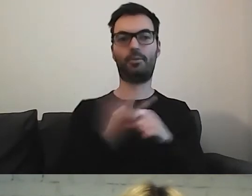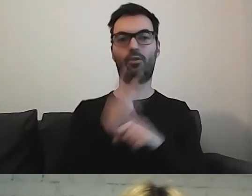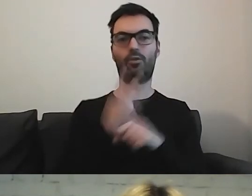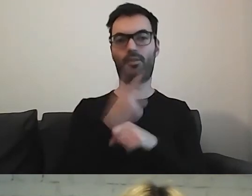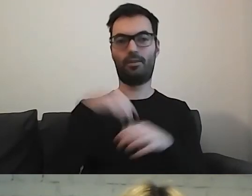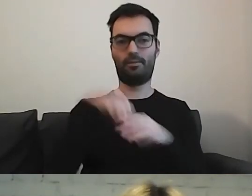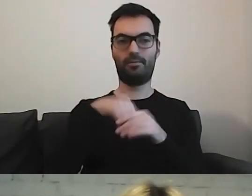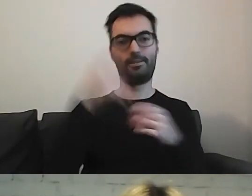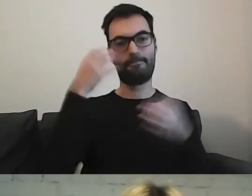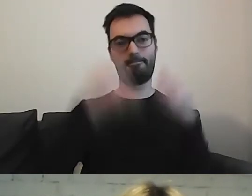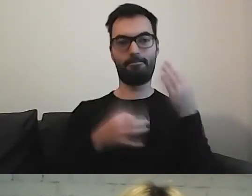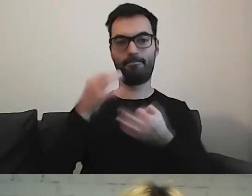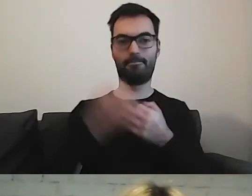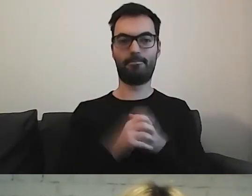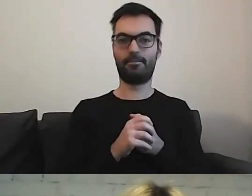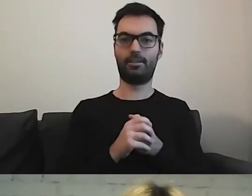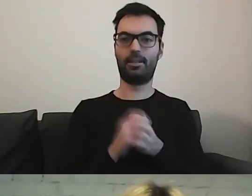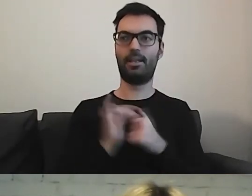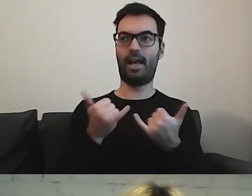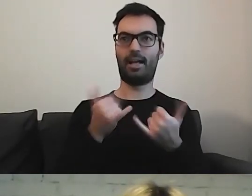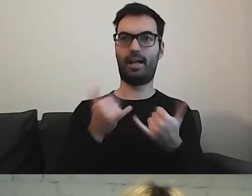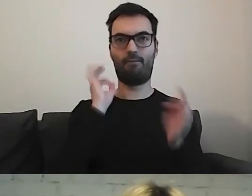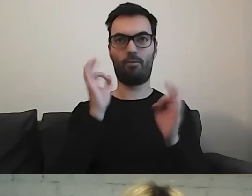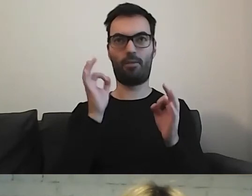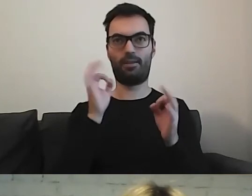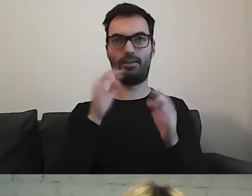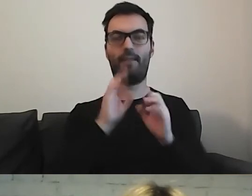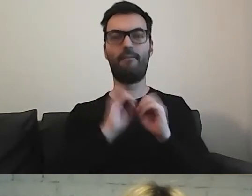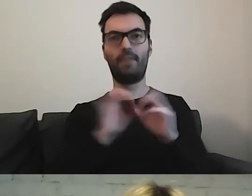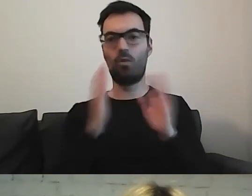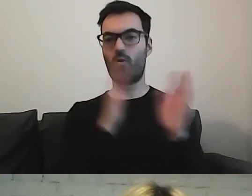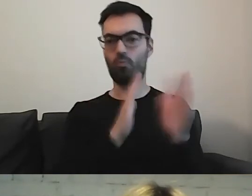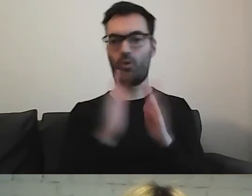co zrobić, jak uporządkować informacje dla bardzo różnych podmiotów.